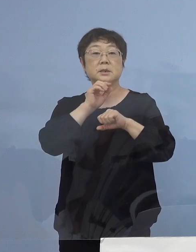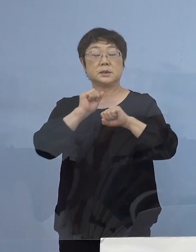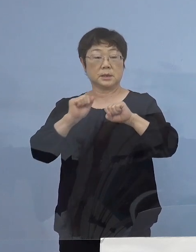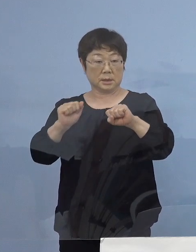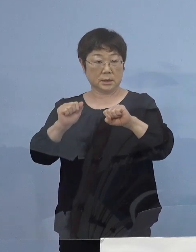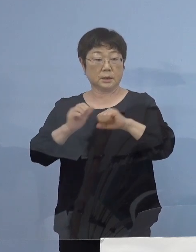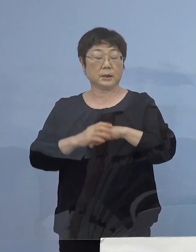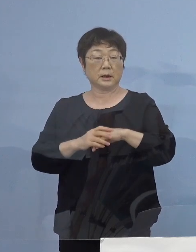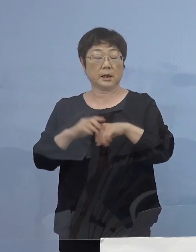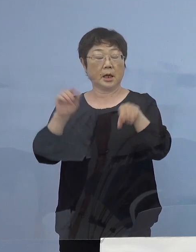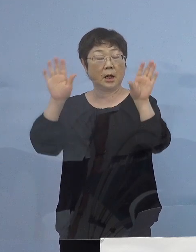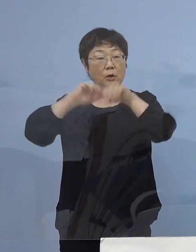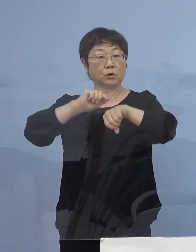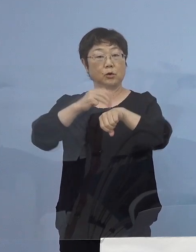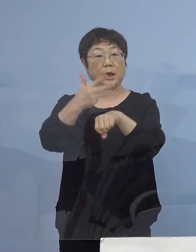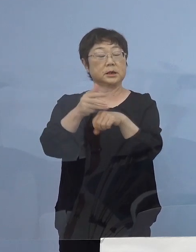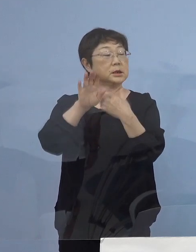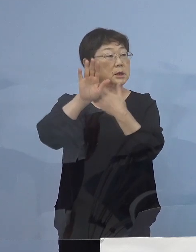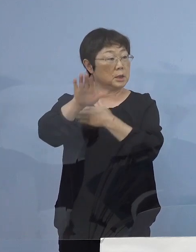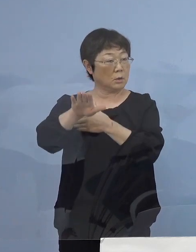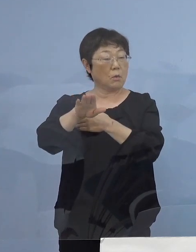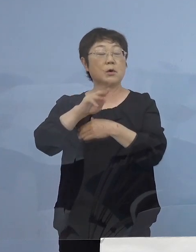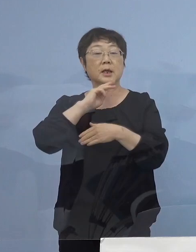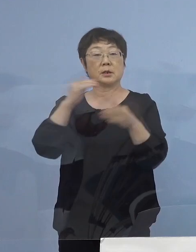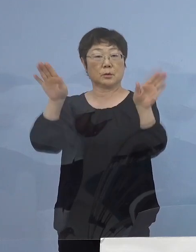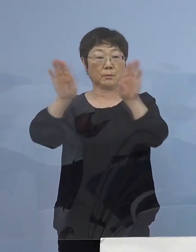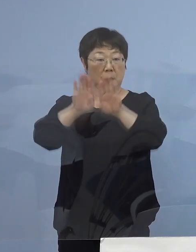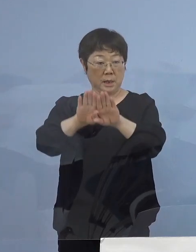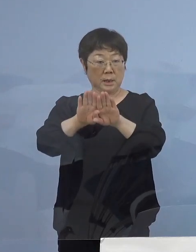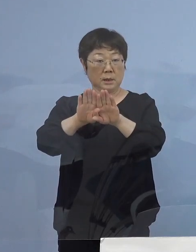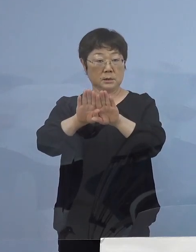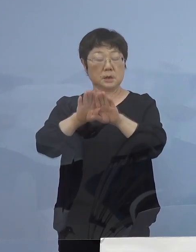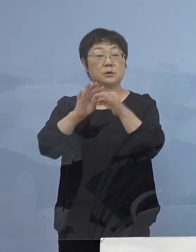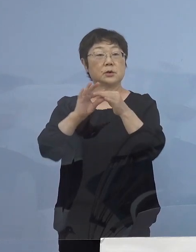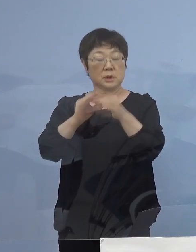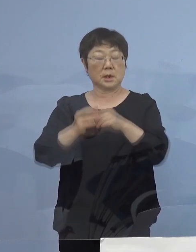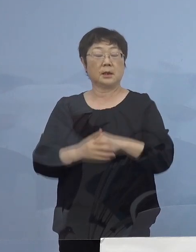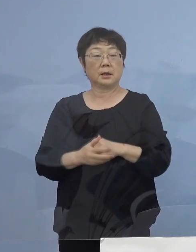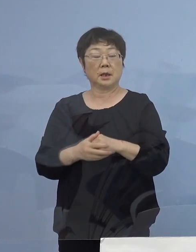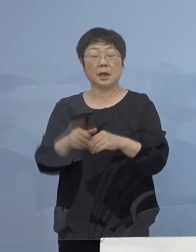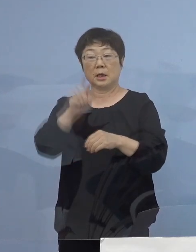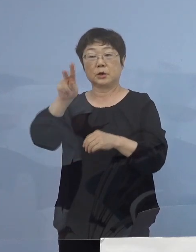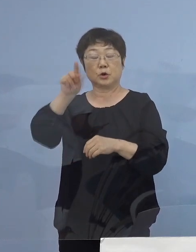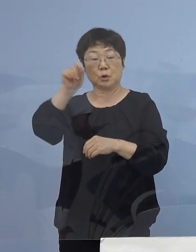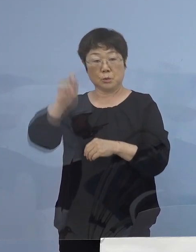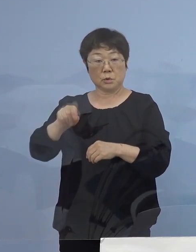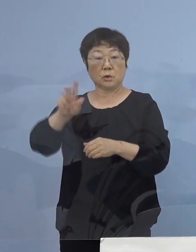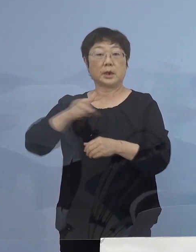20時以降の原則閉館の趣旨を 十分に ご理解をいただきまして